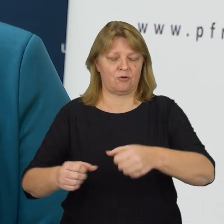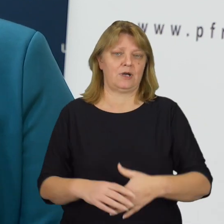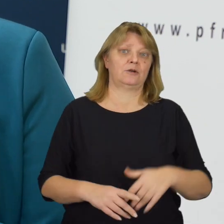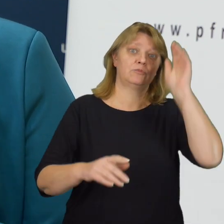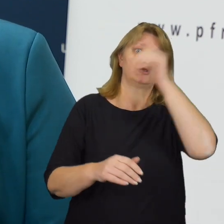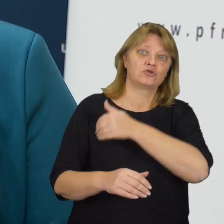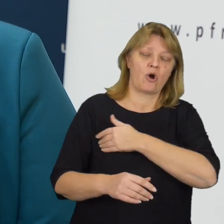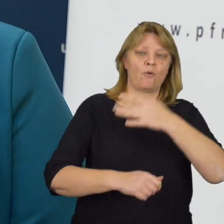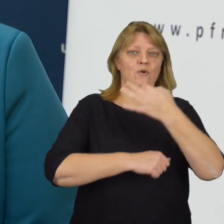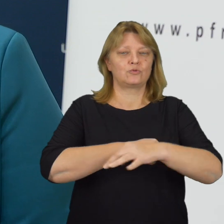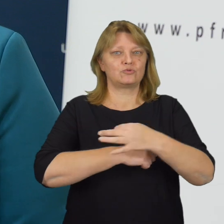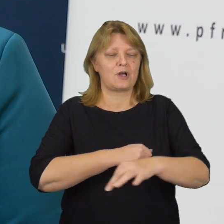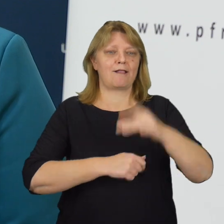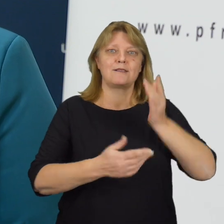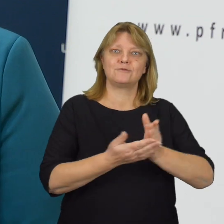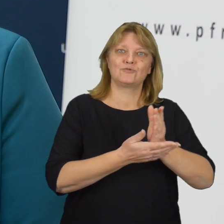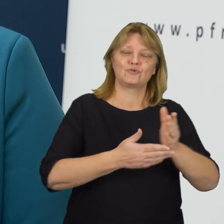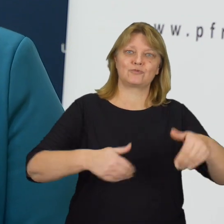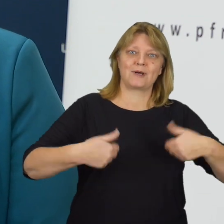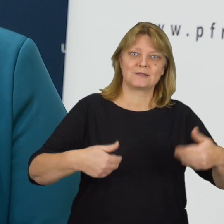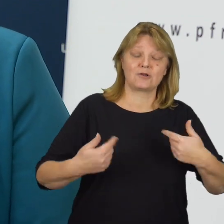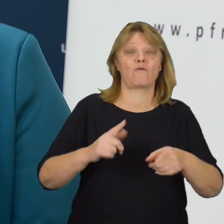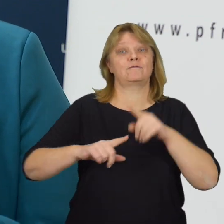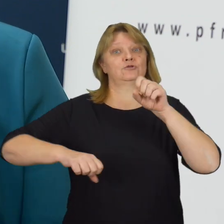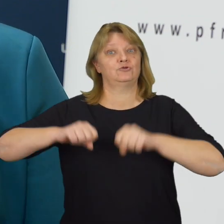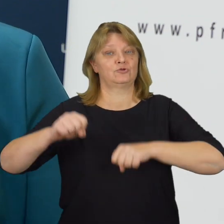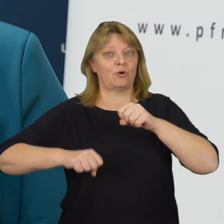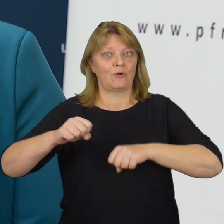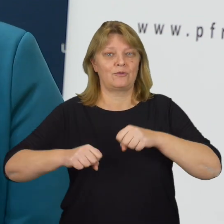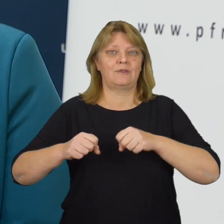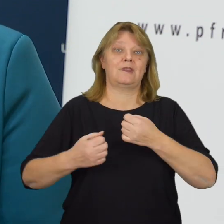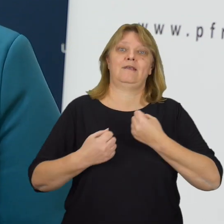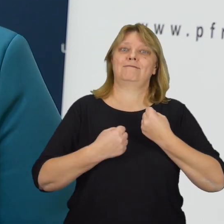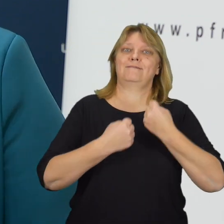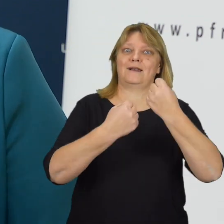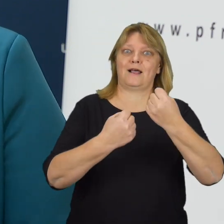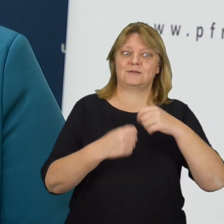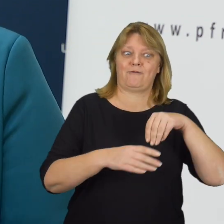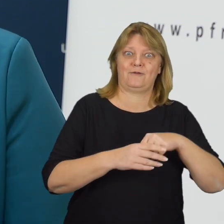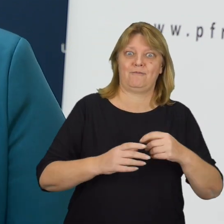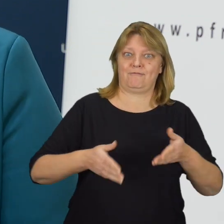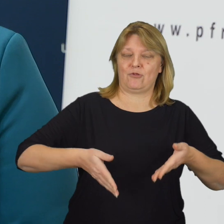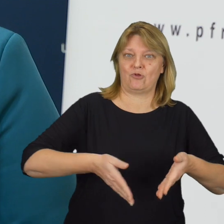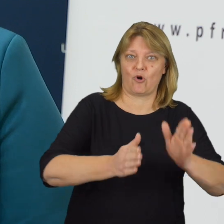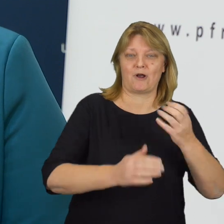aby szkoły, uczelnie, placówki służby zdrowia, sądy, transport drogowy i kolejowy